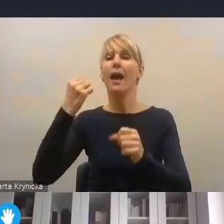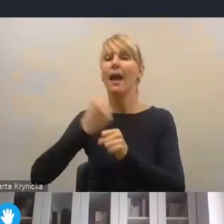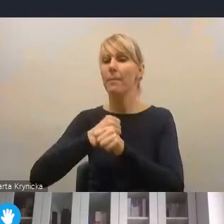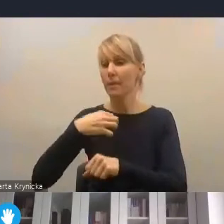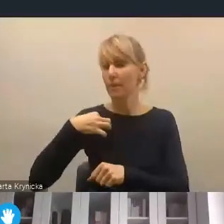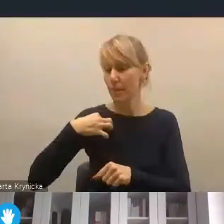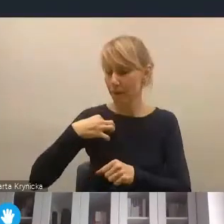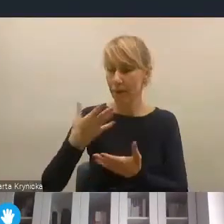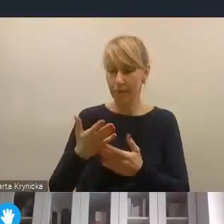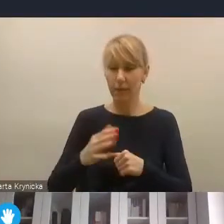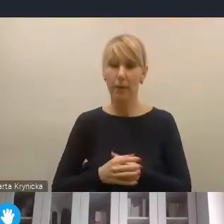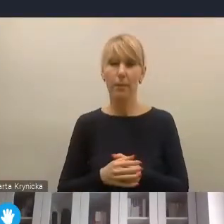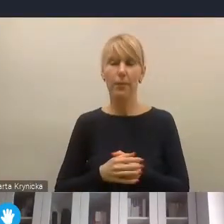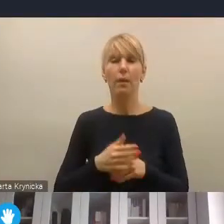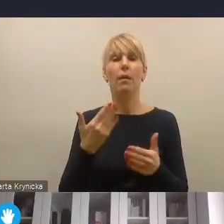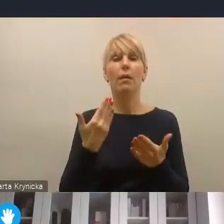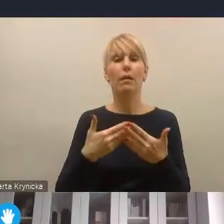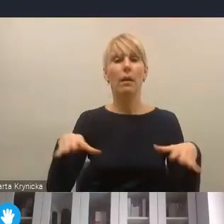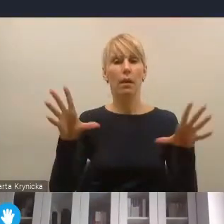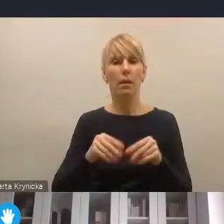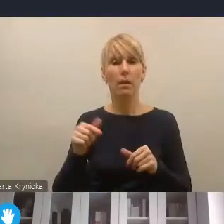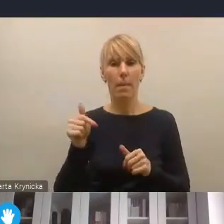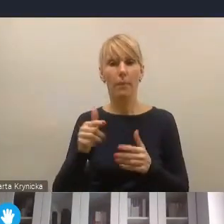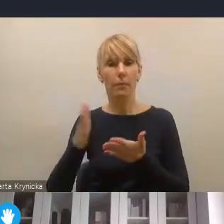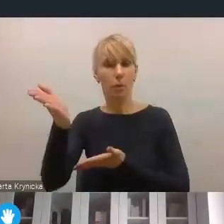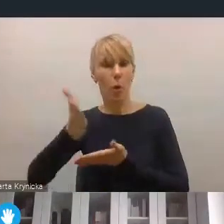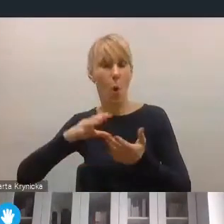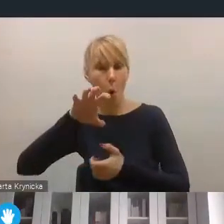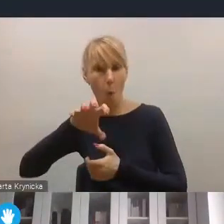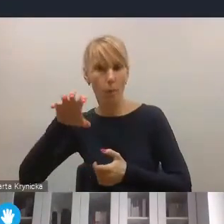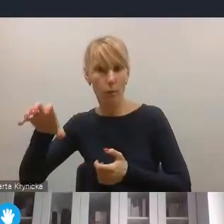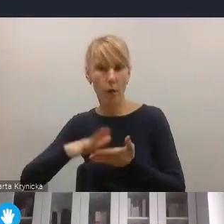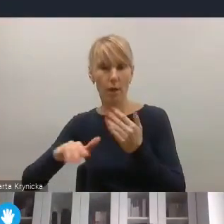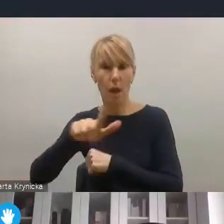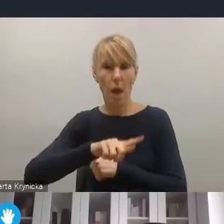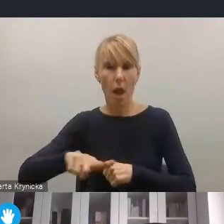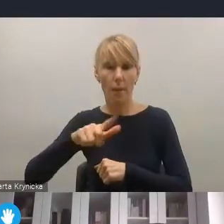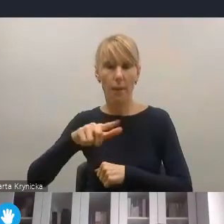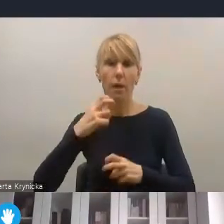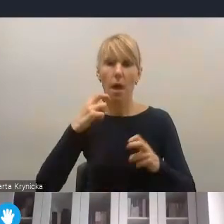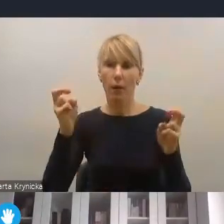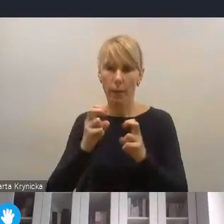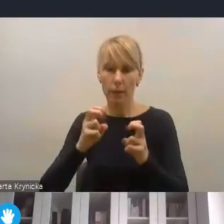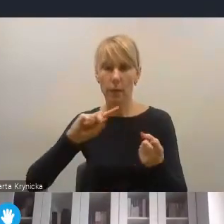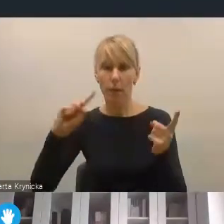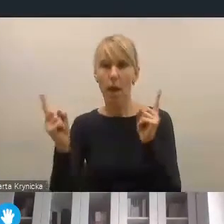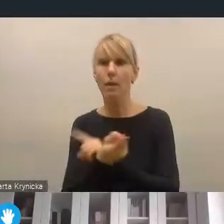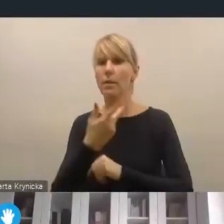uważam, że wzmocnieniu powinny ulec obszary lokalnej energetyki, lokalnej transformacji energetycznej,